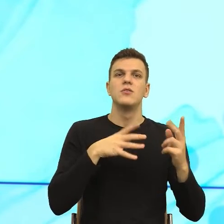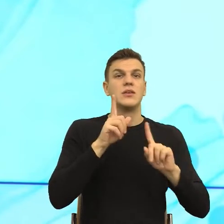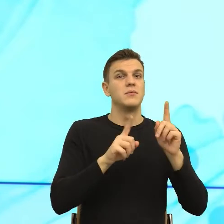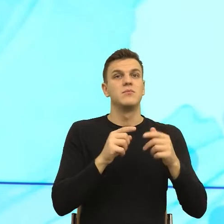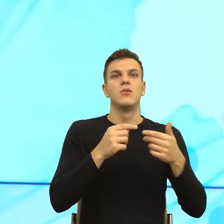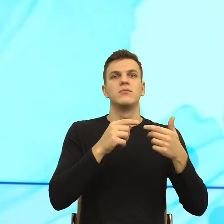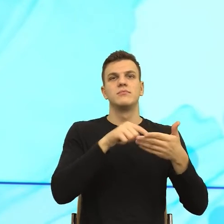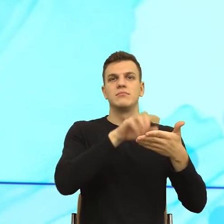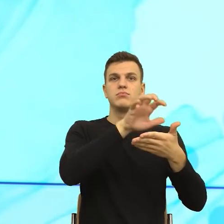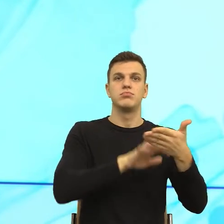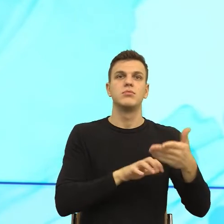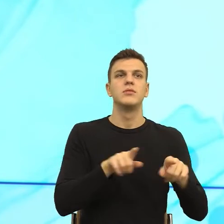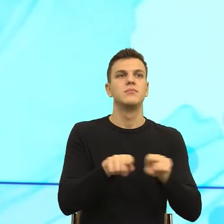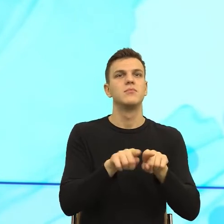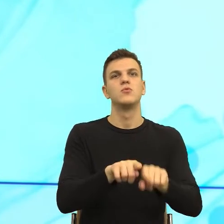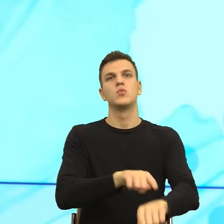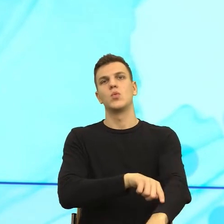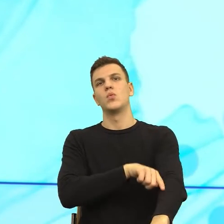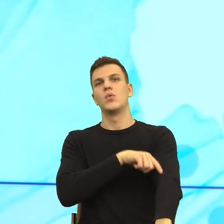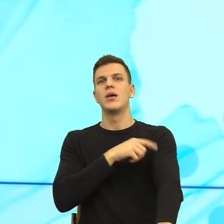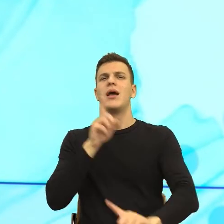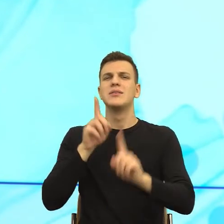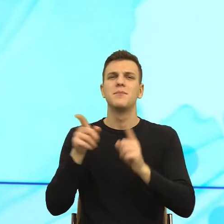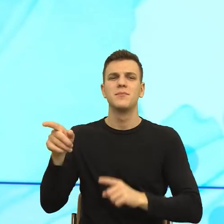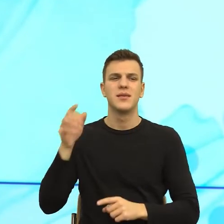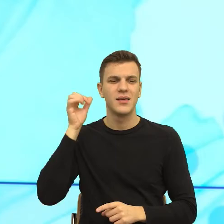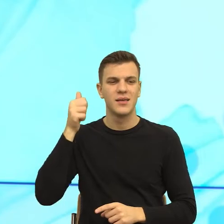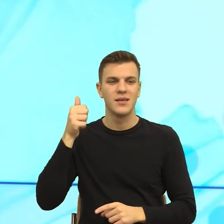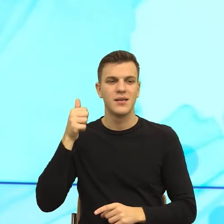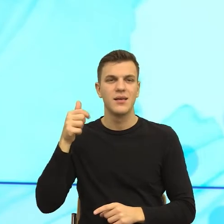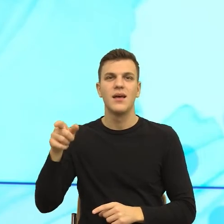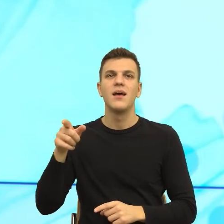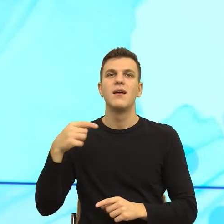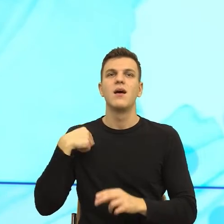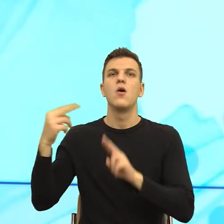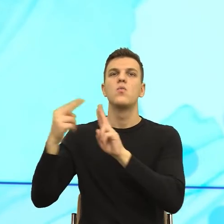TikTok'a i nagle zobaczyłam, że tamta umowa to jest chyba z 5 stron. I wiecie co zrobiłam?